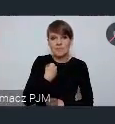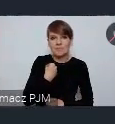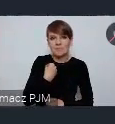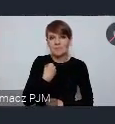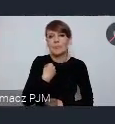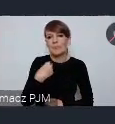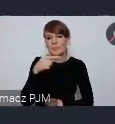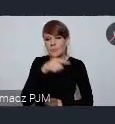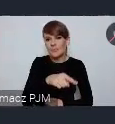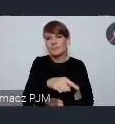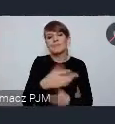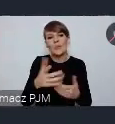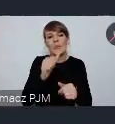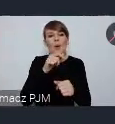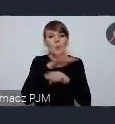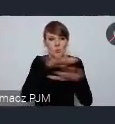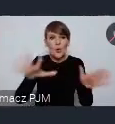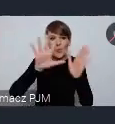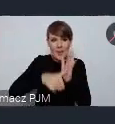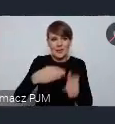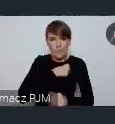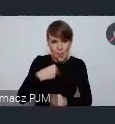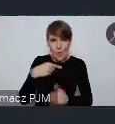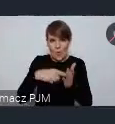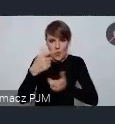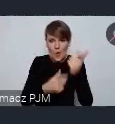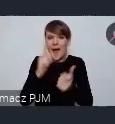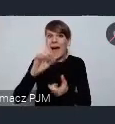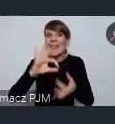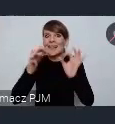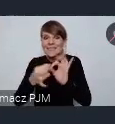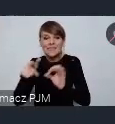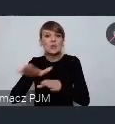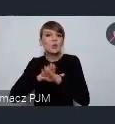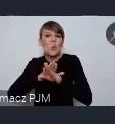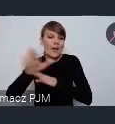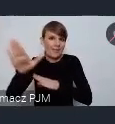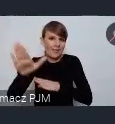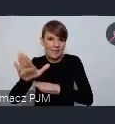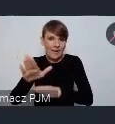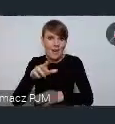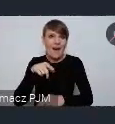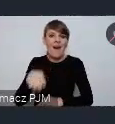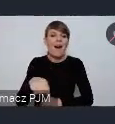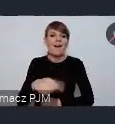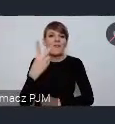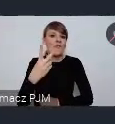oczywiście wiele miast polskich to robi, ale Gdynia zasłynęła jako jedno z dwóch pierwszych miast w Polsce które zbudowało